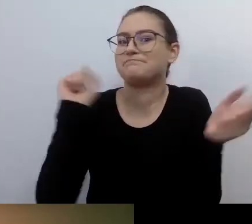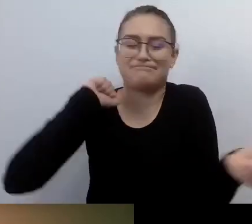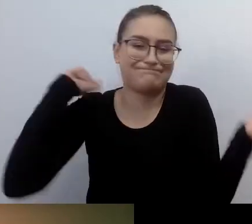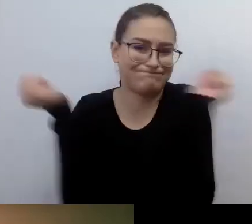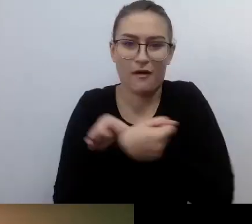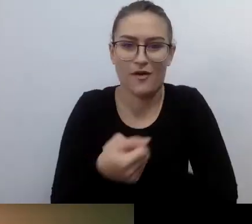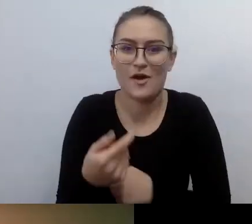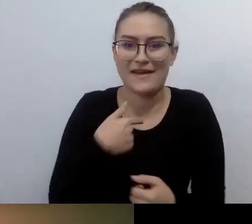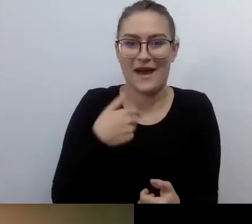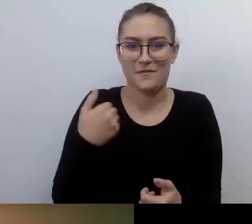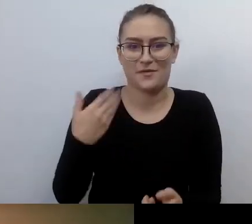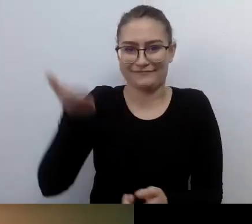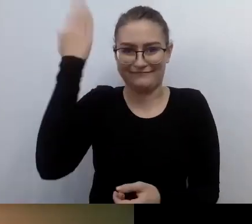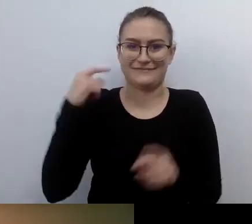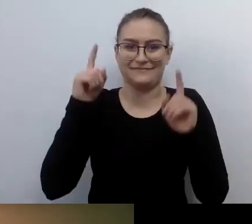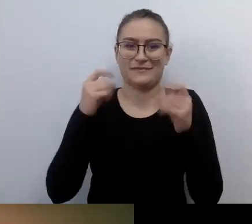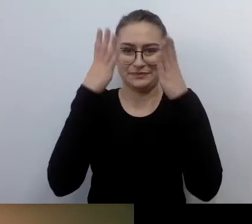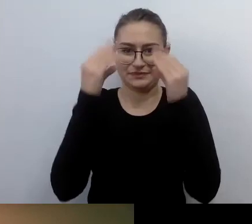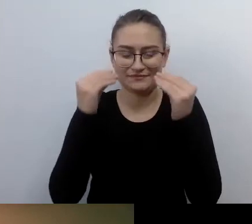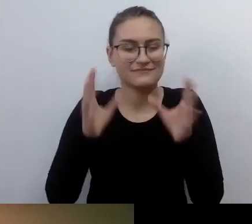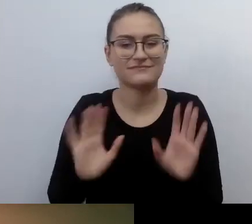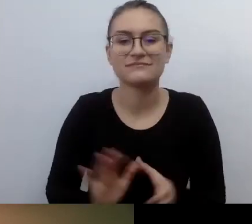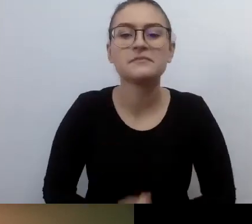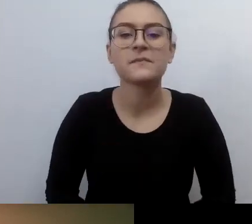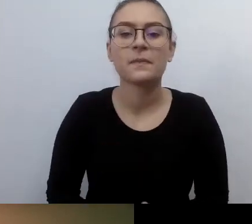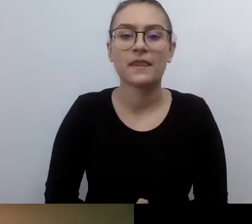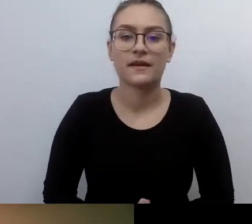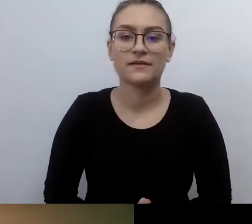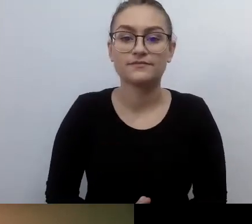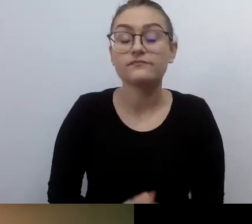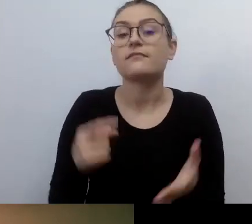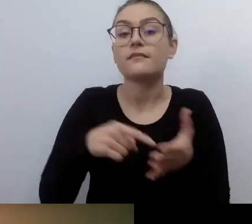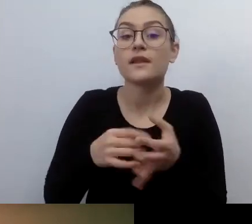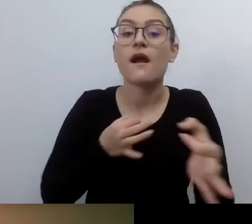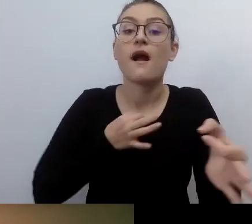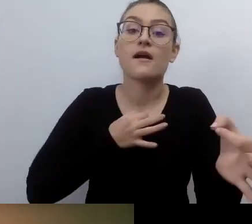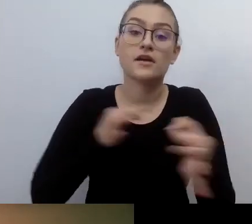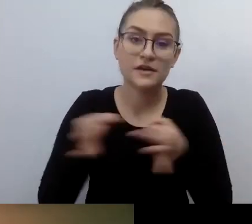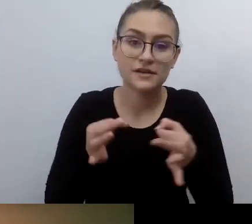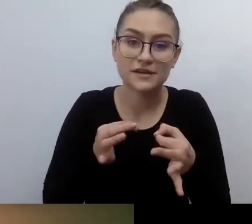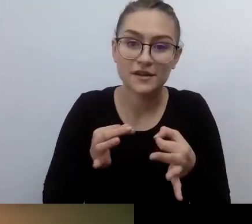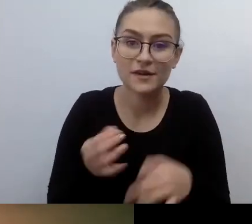Ta historia to historia odkrywania. Przekonywania ludzi bez podstawy prawnej.